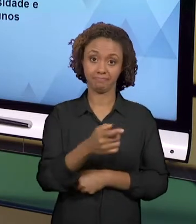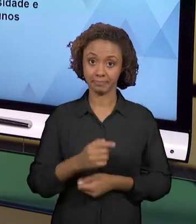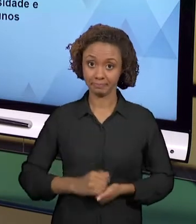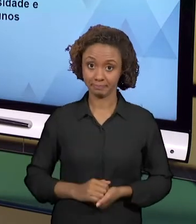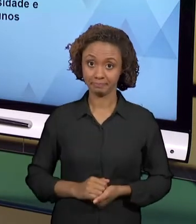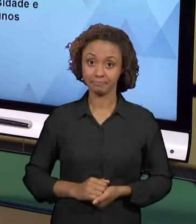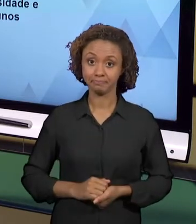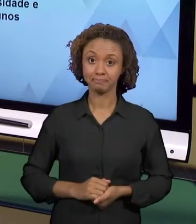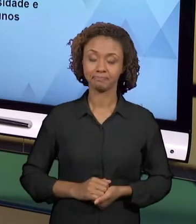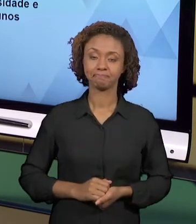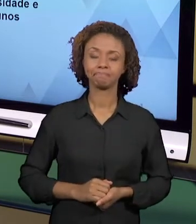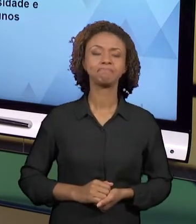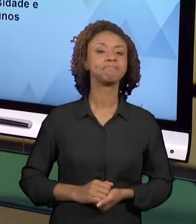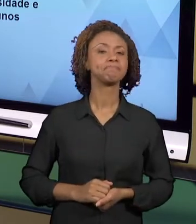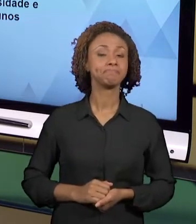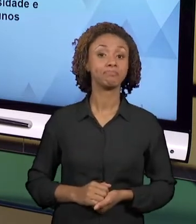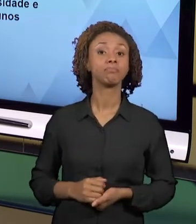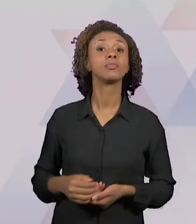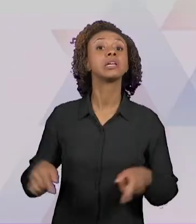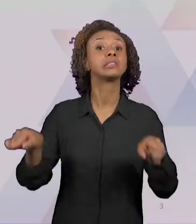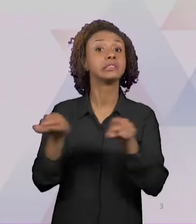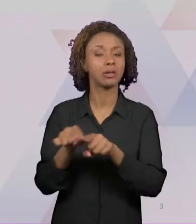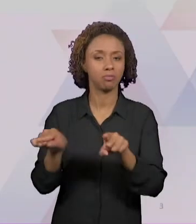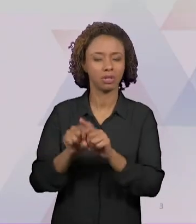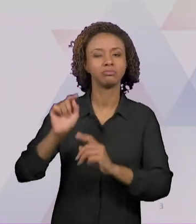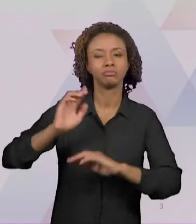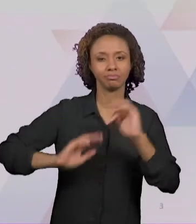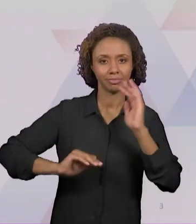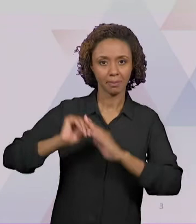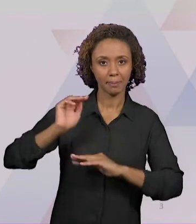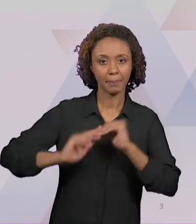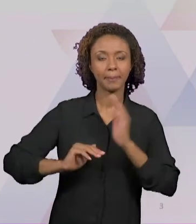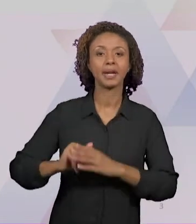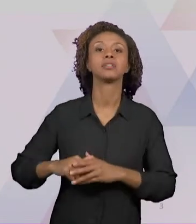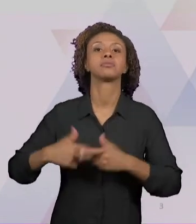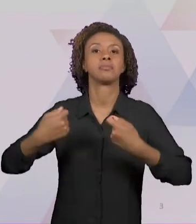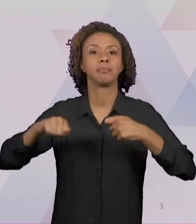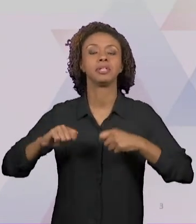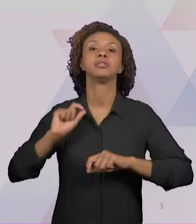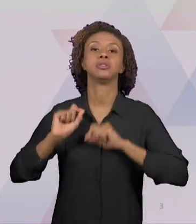ESSAS PRÁTICAS SÃO PAUTADAS EM TEMAS ESPECÍFICOS DO